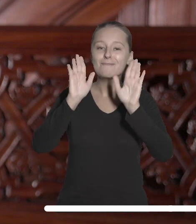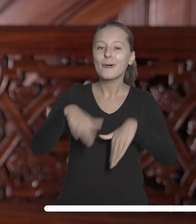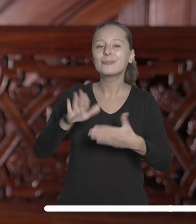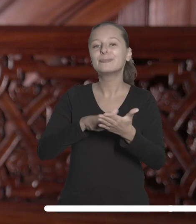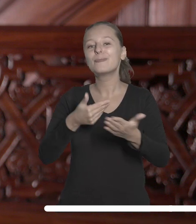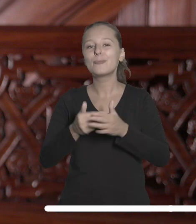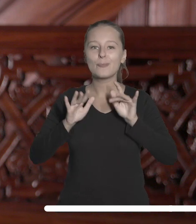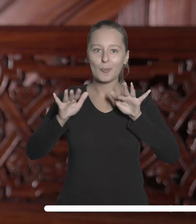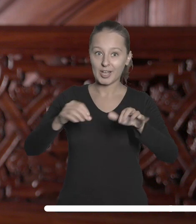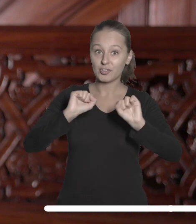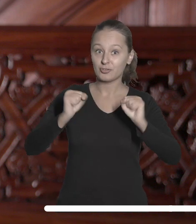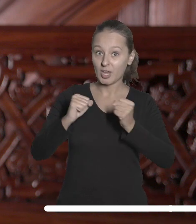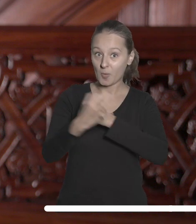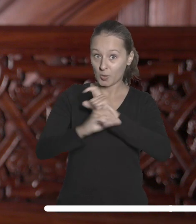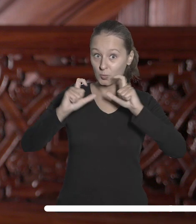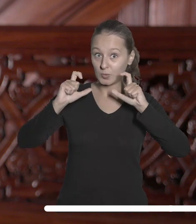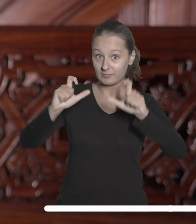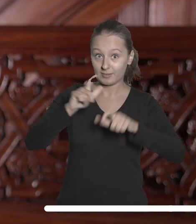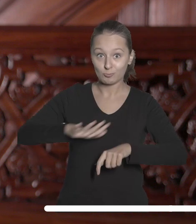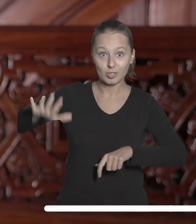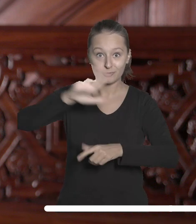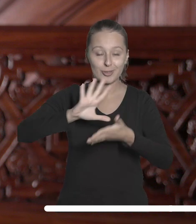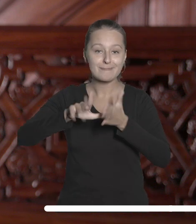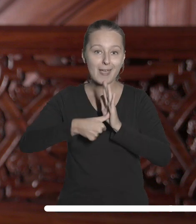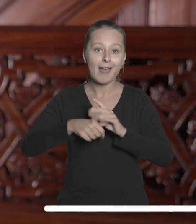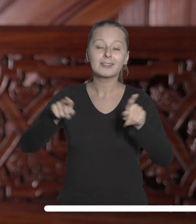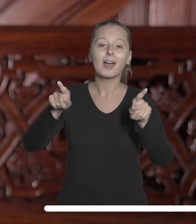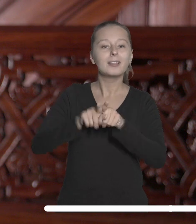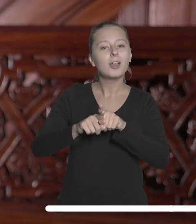popularyzację działań uniwersytetu w przestrzeni miejskiej, rozwinięcie